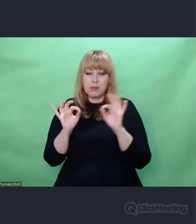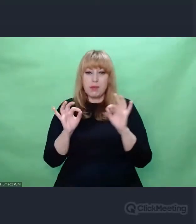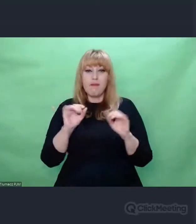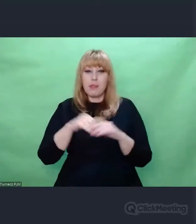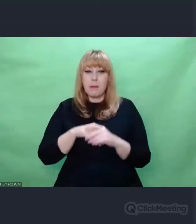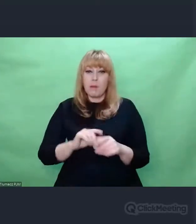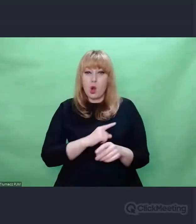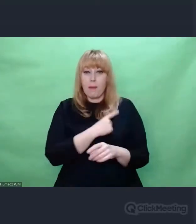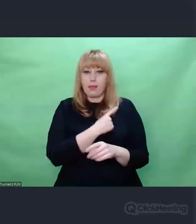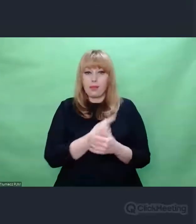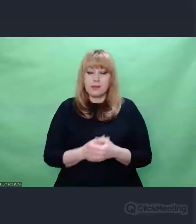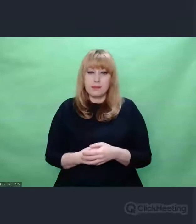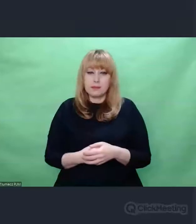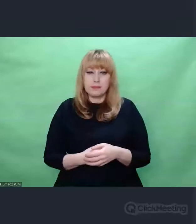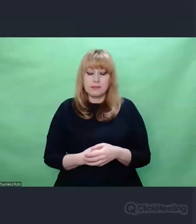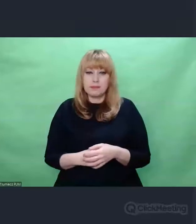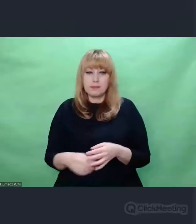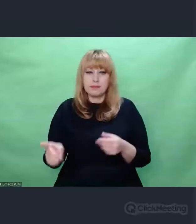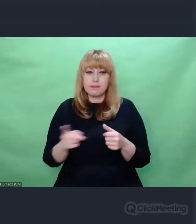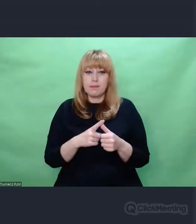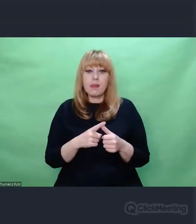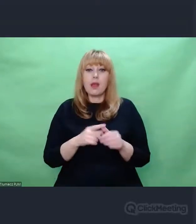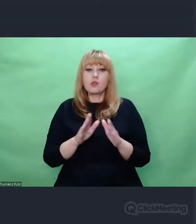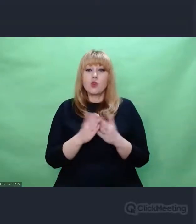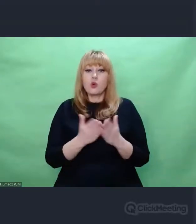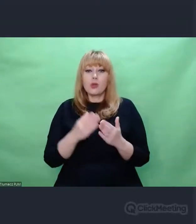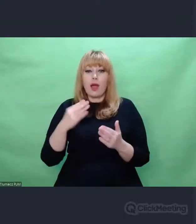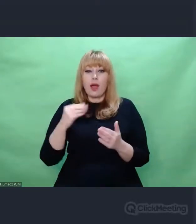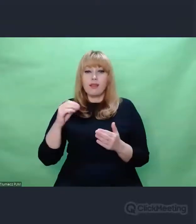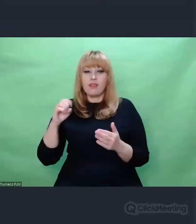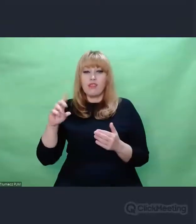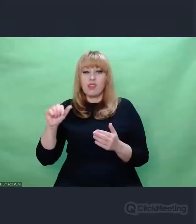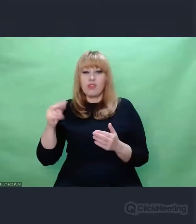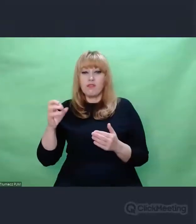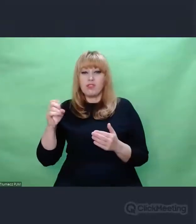To było spojrzenie Edwina Fischera sprzed wojny.